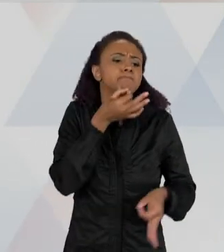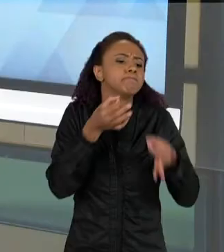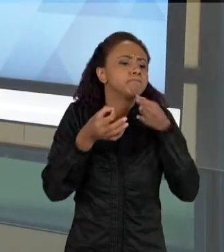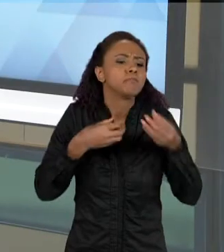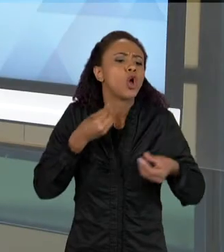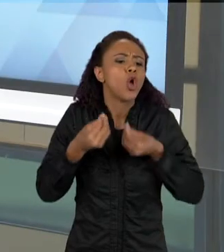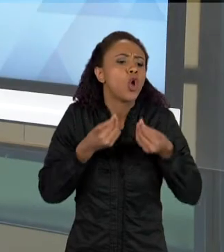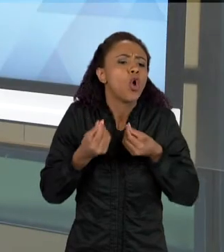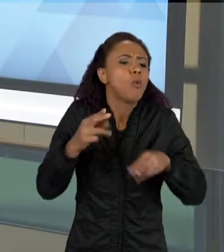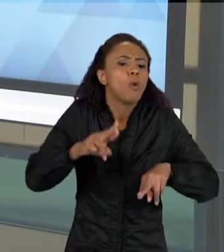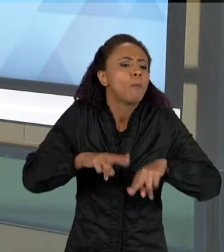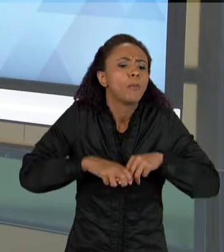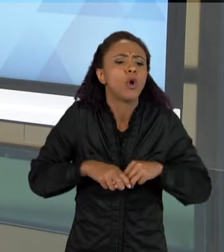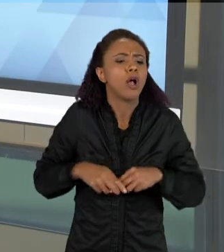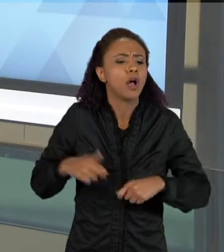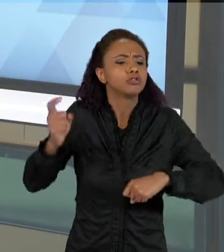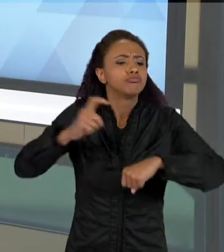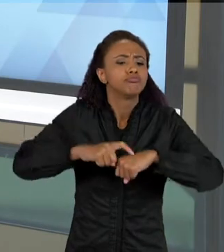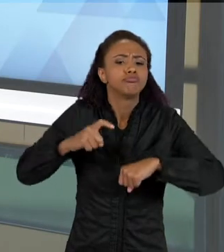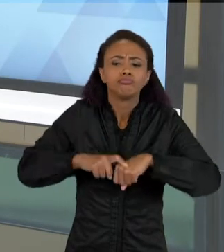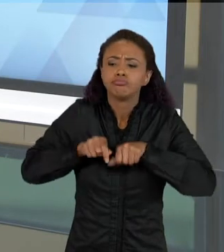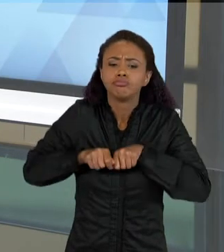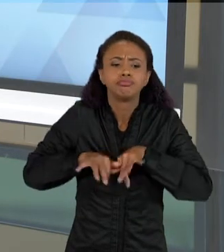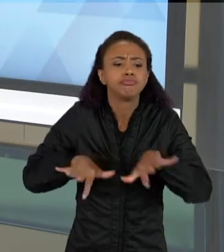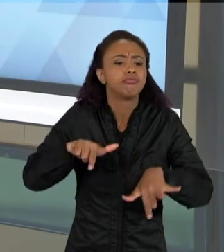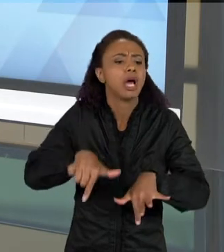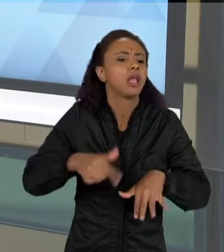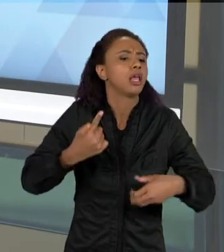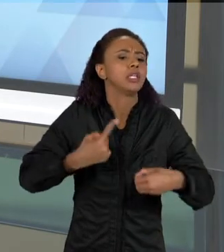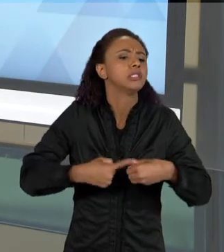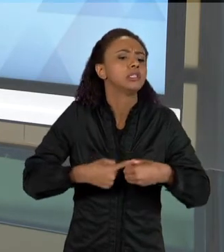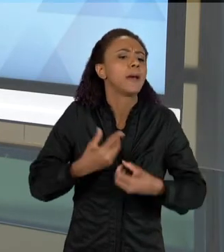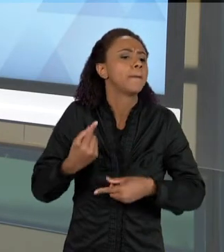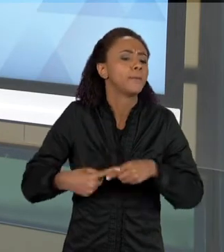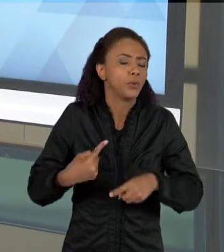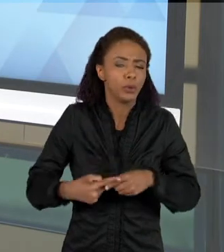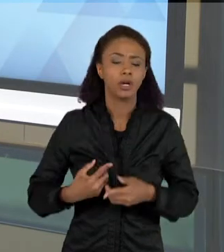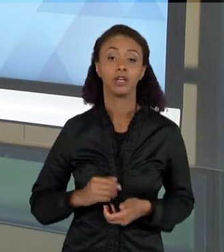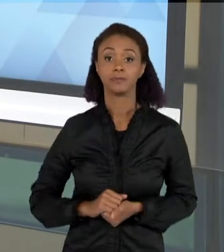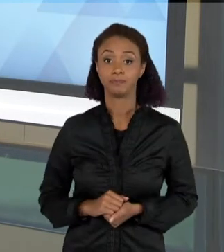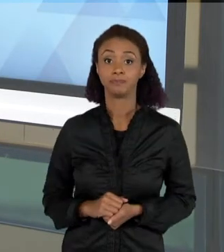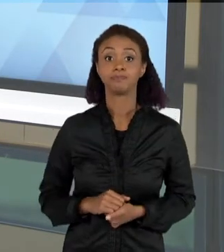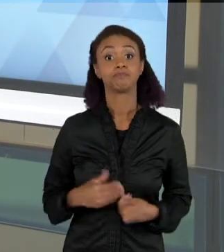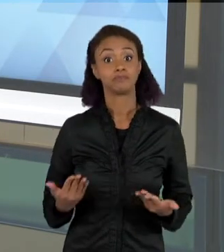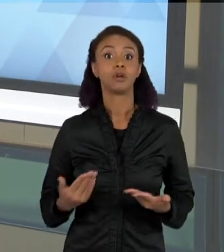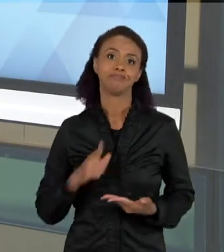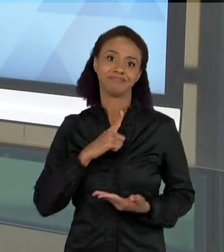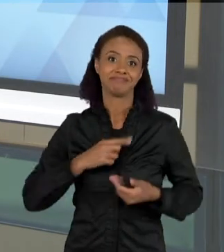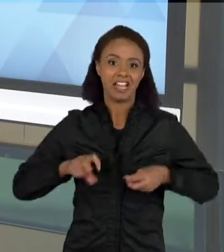ENTÃO NO COMEÇO DA ATIVIDADE, A GENTE APRESENTOU A INFESTAÇÃO DO ESCORPIÃO NO BAIRRO, E AO LONGO DA ATIVIDADE E A GENTE